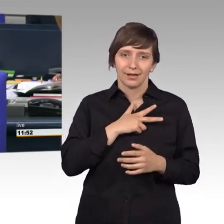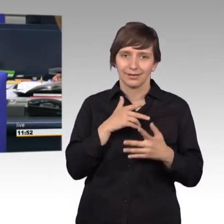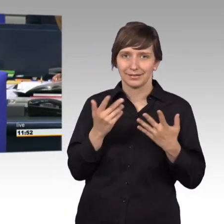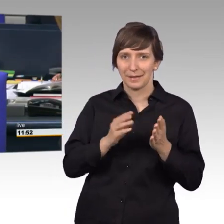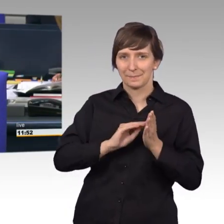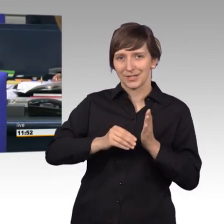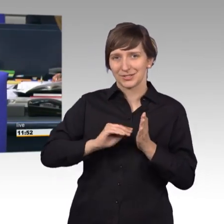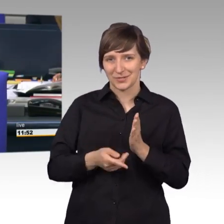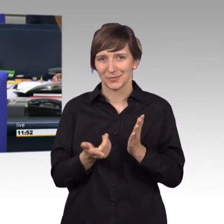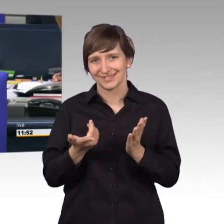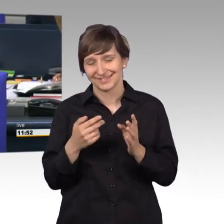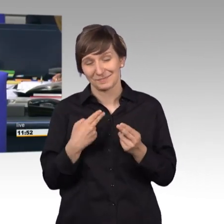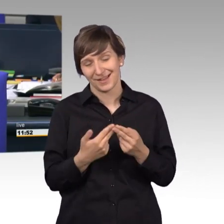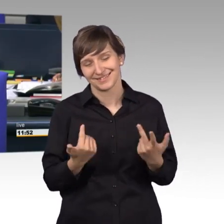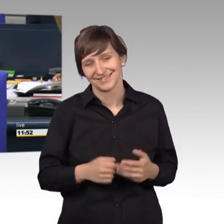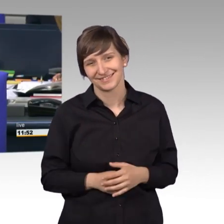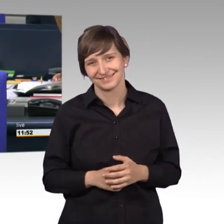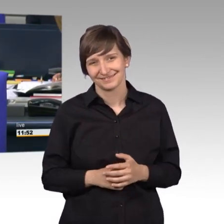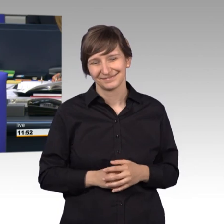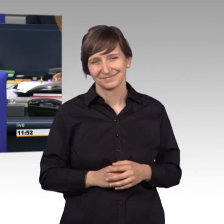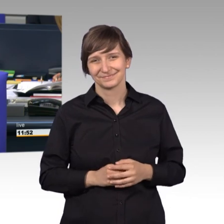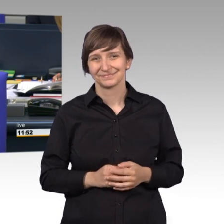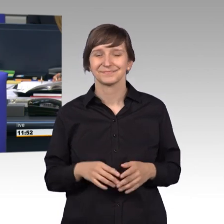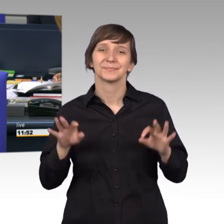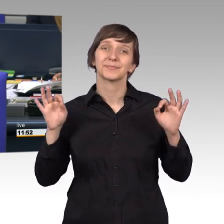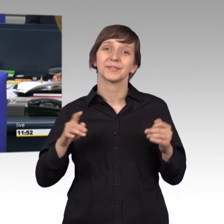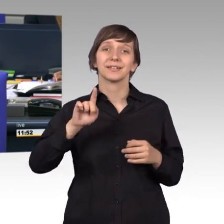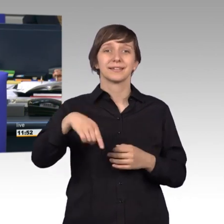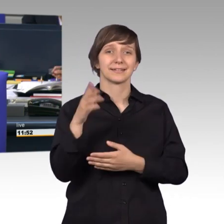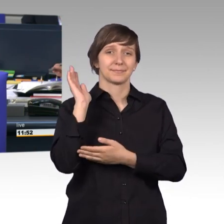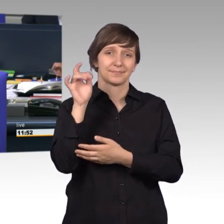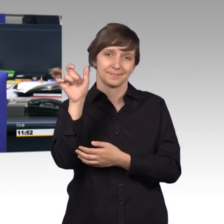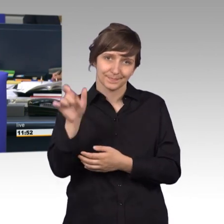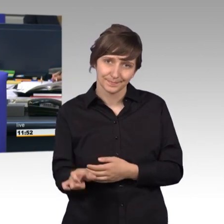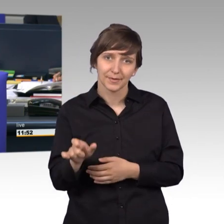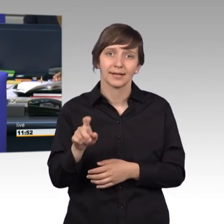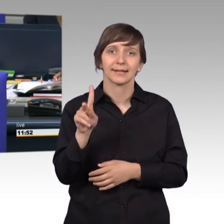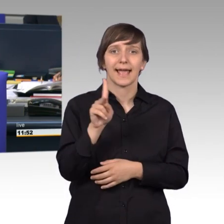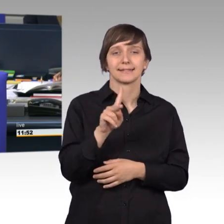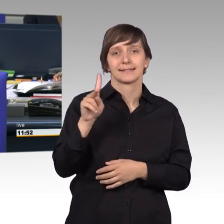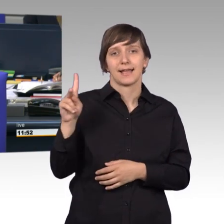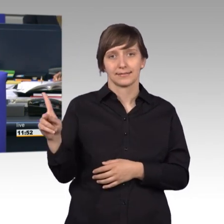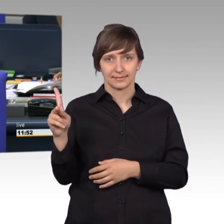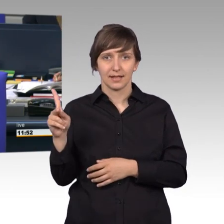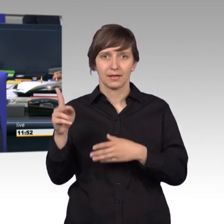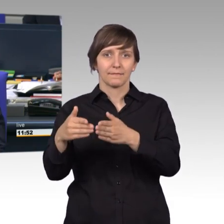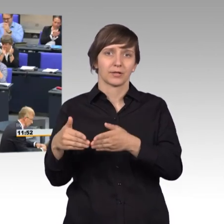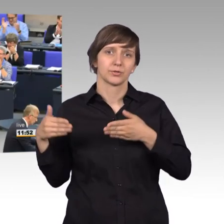[Gelächter] Als nächste Rednerin erteile ich der Kollegin Kerstin Kassner das Wort für die Fraktion Die Linke.